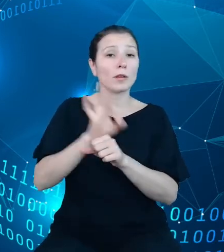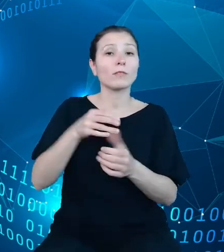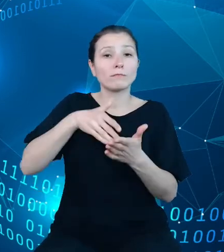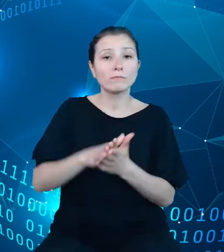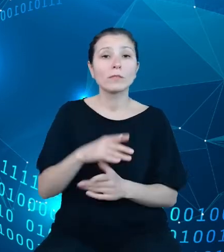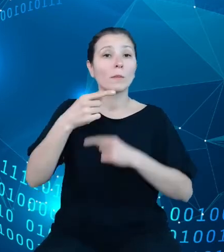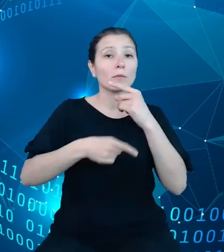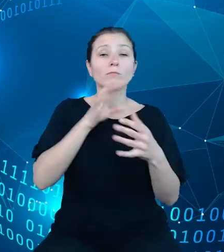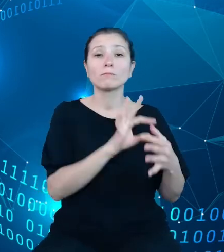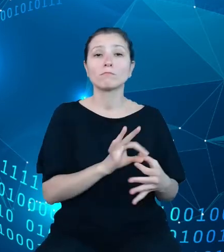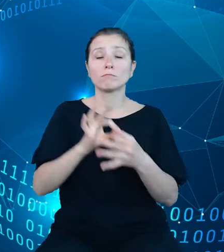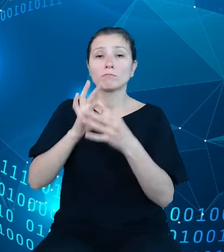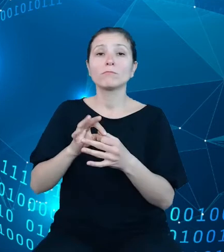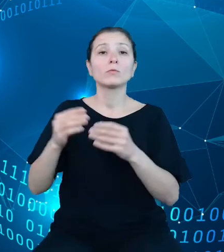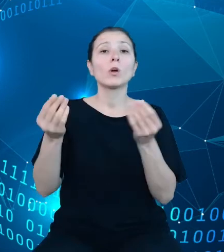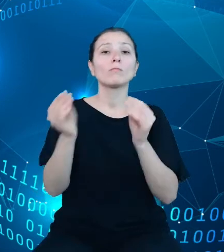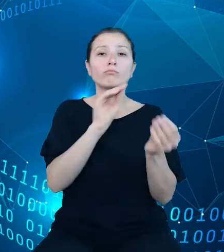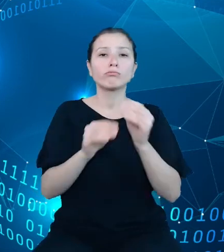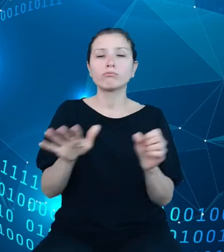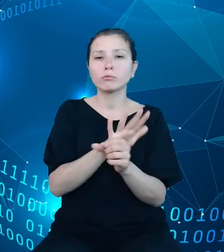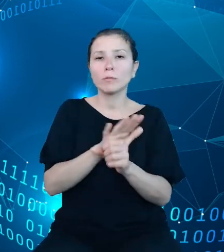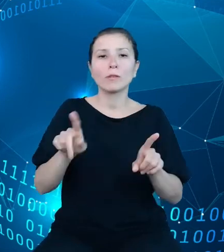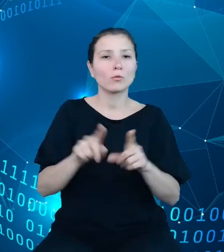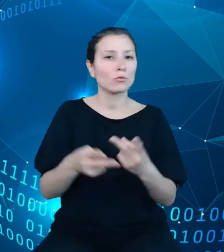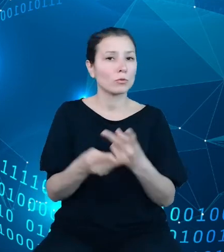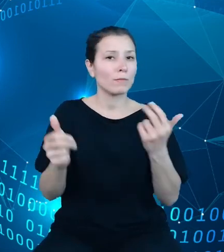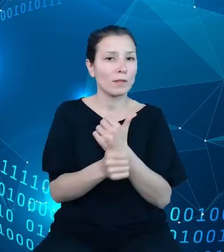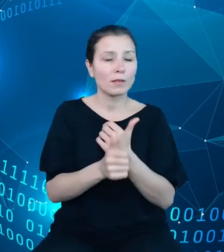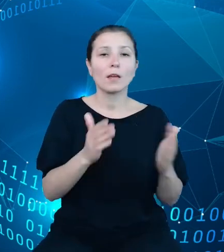zasilania i udostępniania danych. Przygotowane przez zespół API DBW